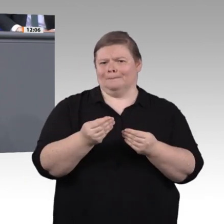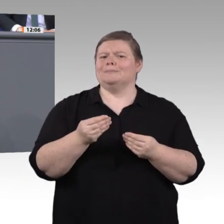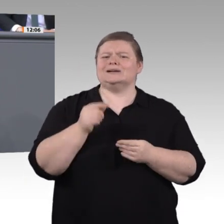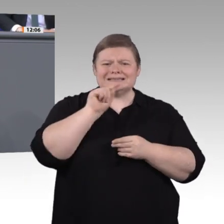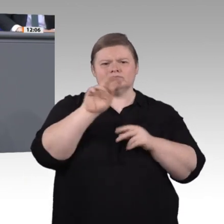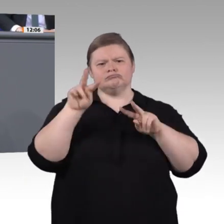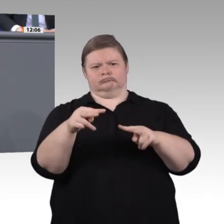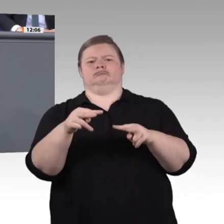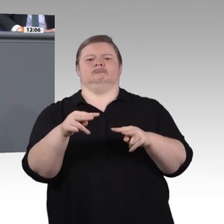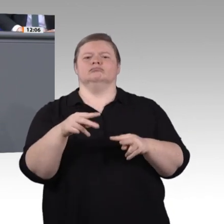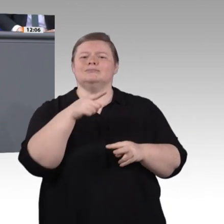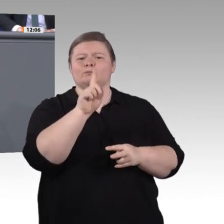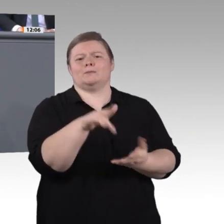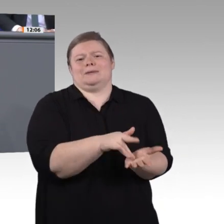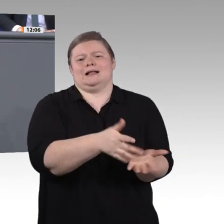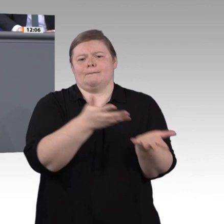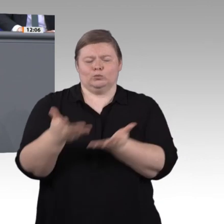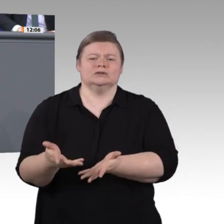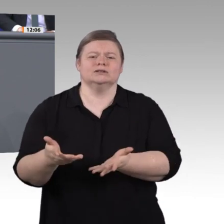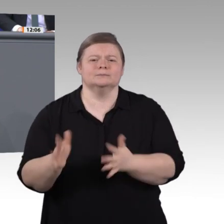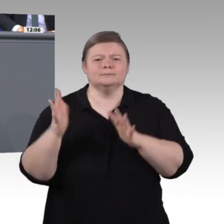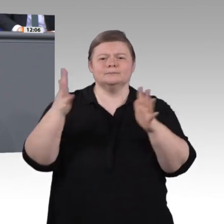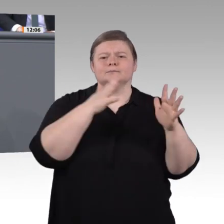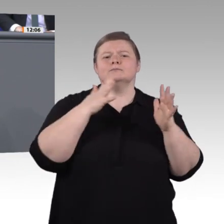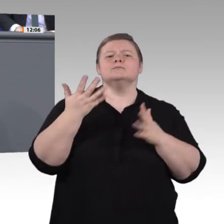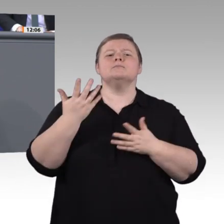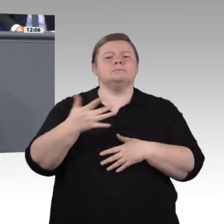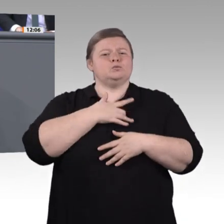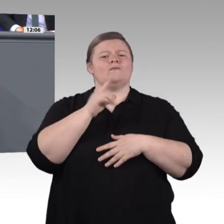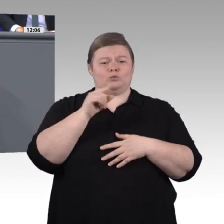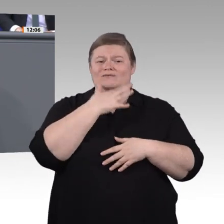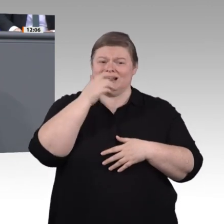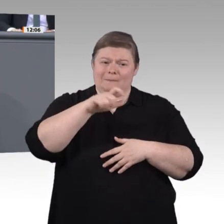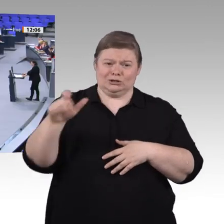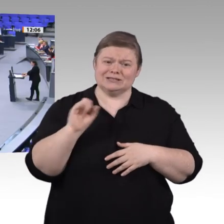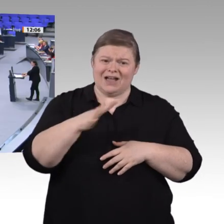Verbesserungen in der Ausbildungsund Weiterbildungswelt erreichen. Nächstes Thema: Geschlechtergerechtigkeit.